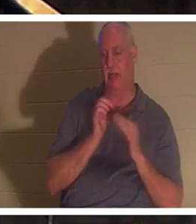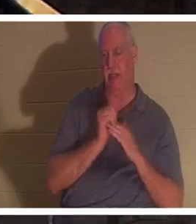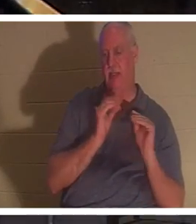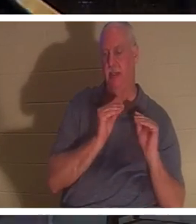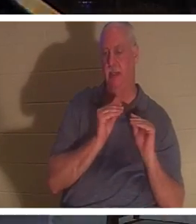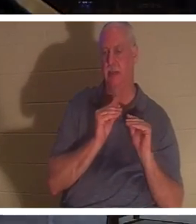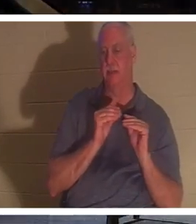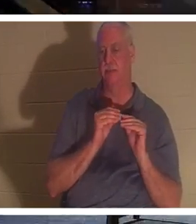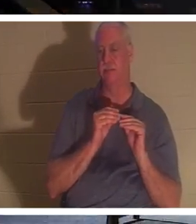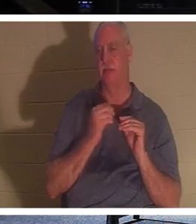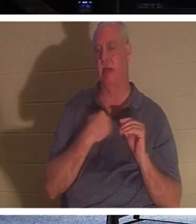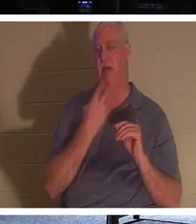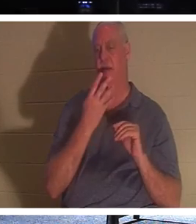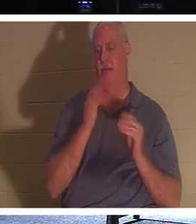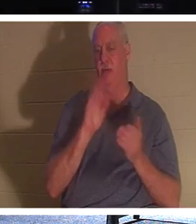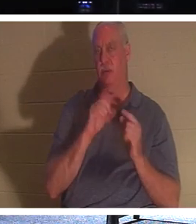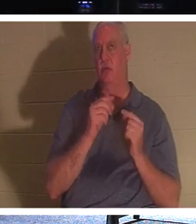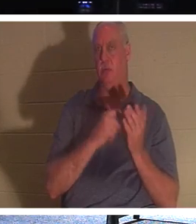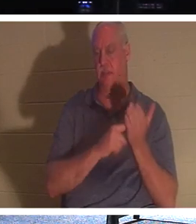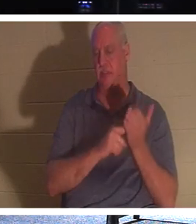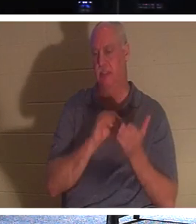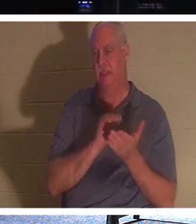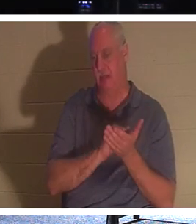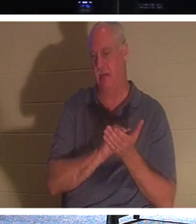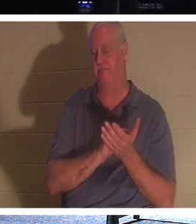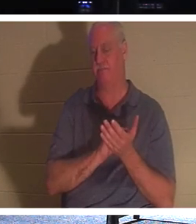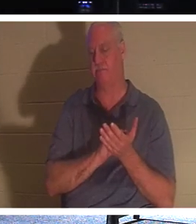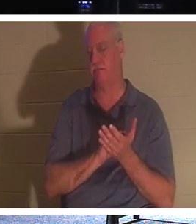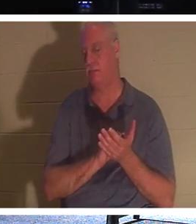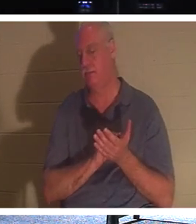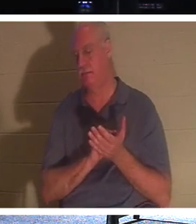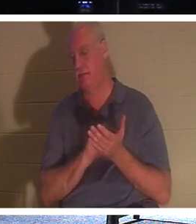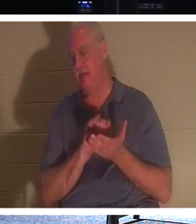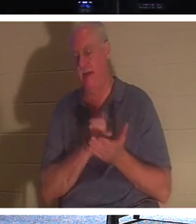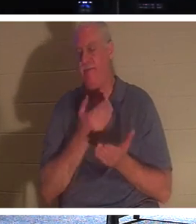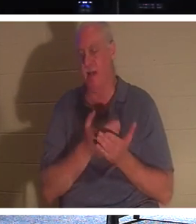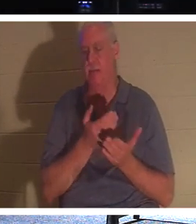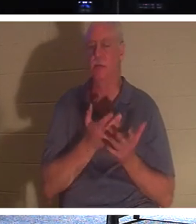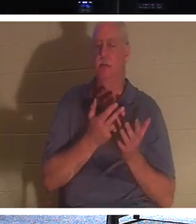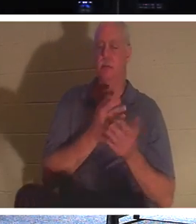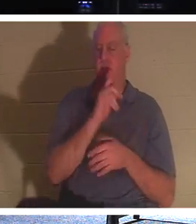4つの小さなグループがあり、火曜日と木曜日のグループでまさにこの事実について話してきました。